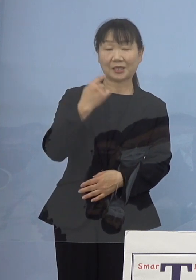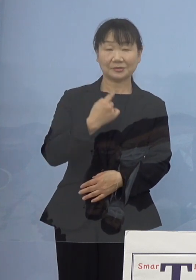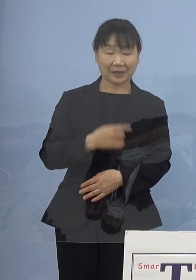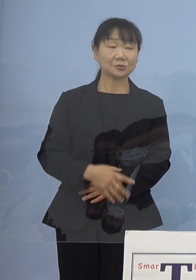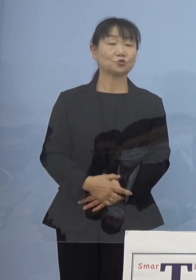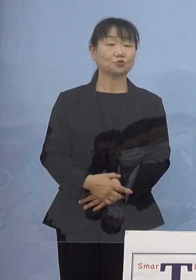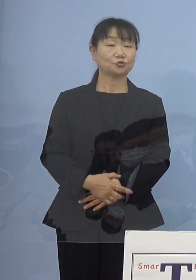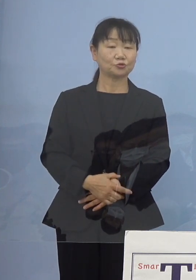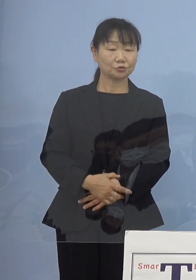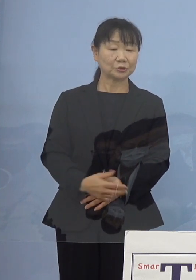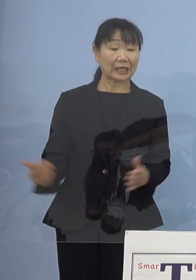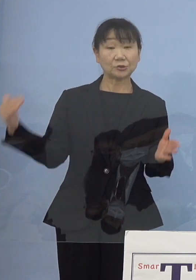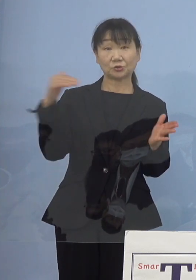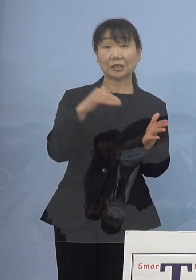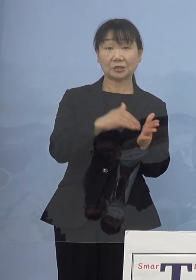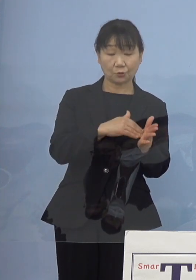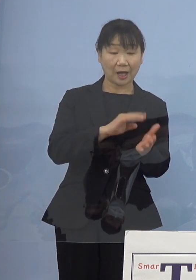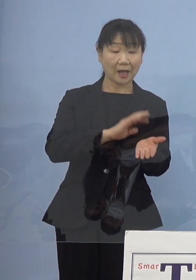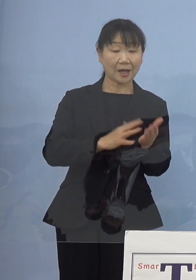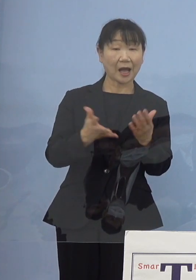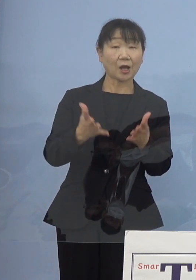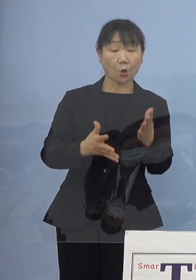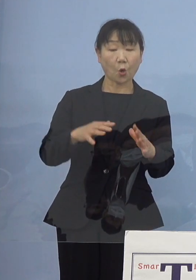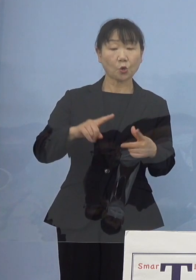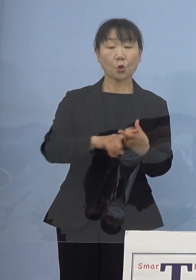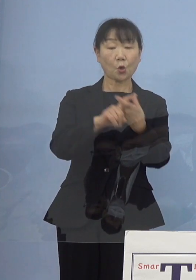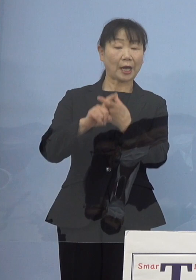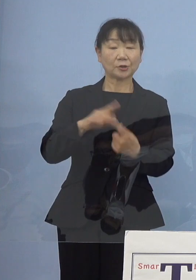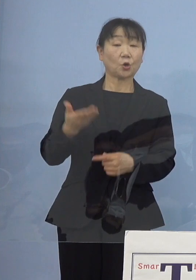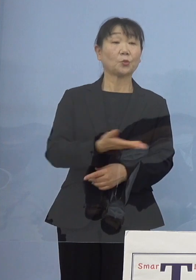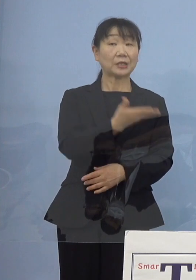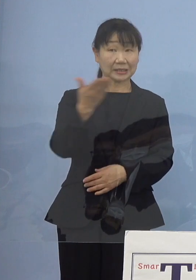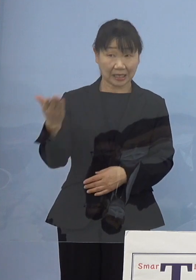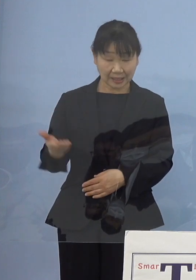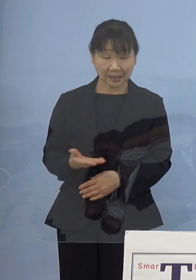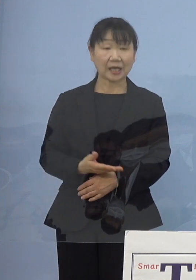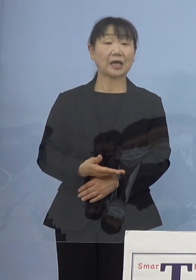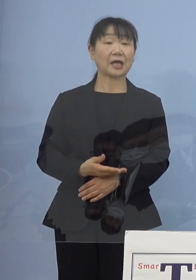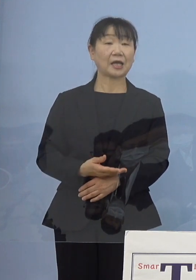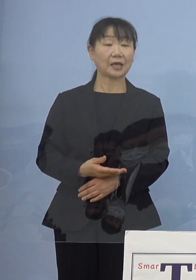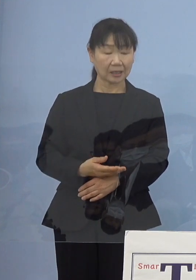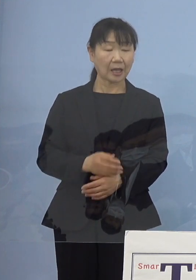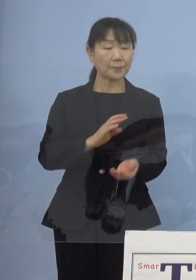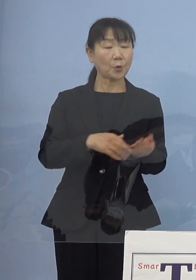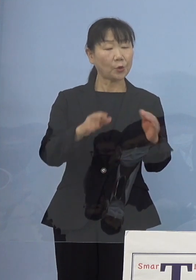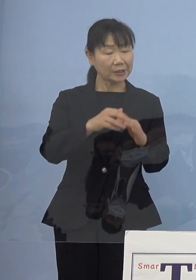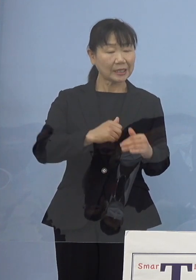もちろん最終的には看護協会の皆さん方 それぞれ病院などで勤務されている皆さん方